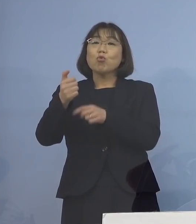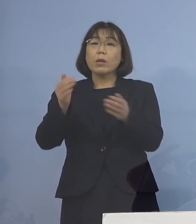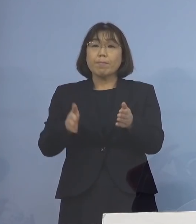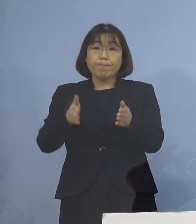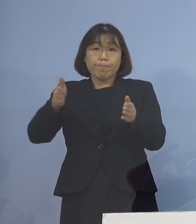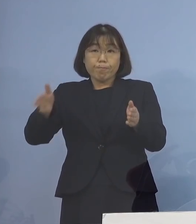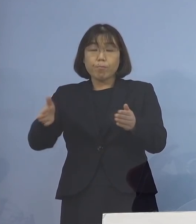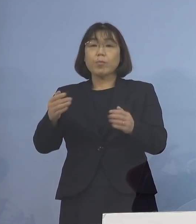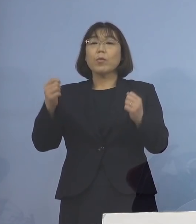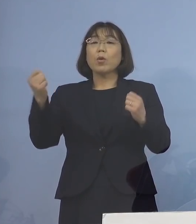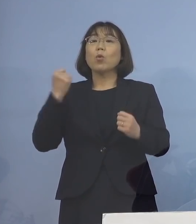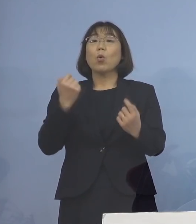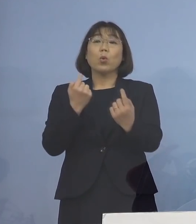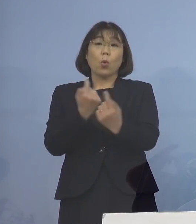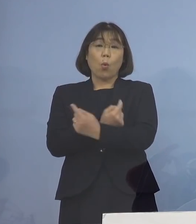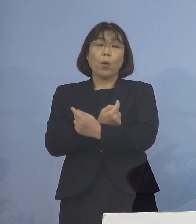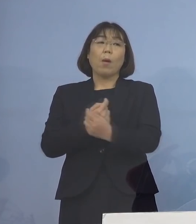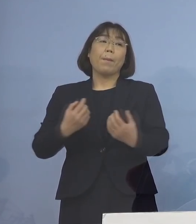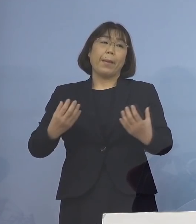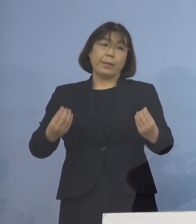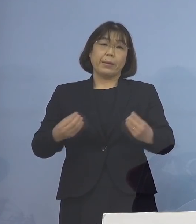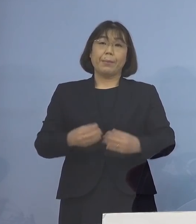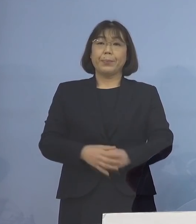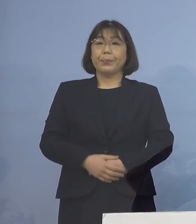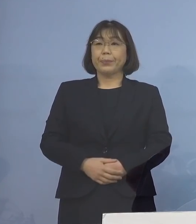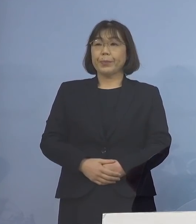強化を行ったところであります